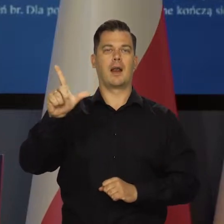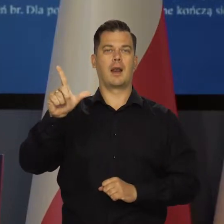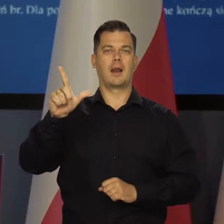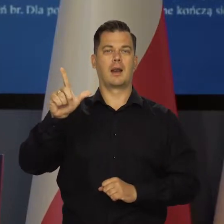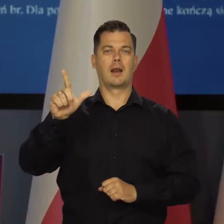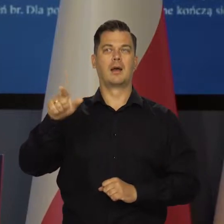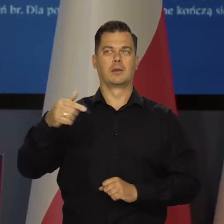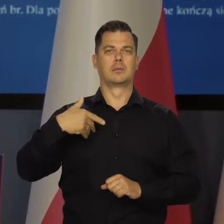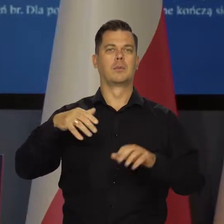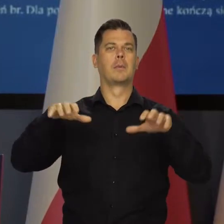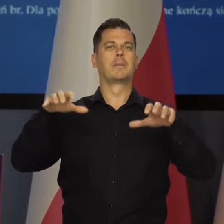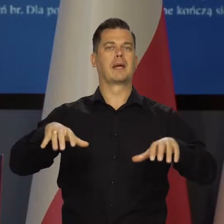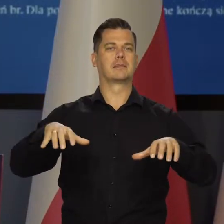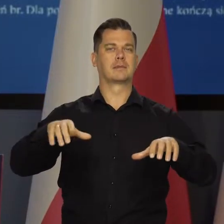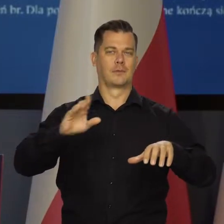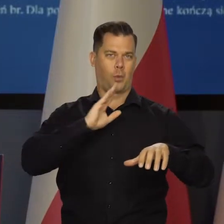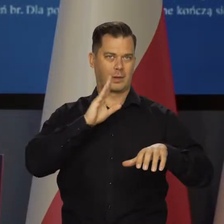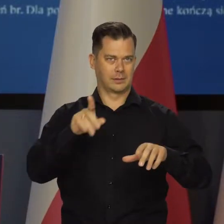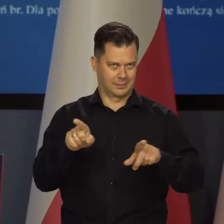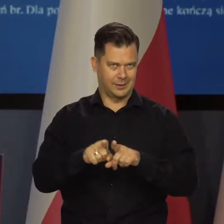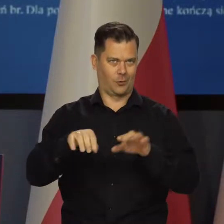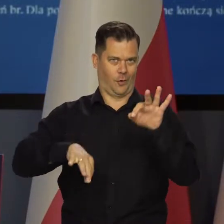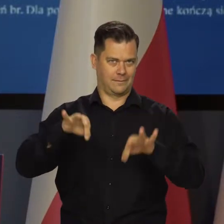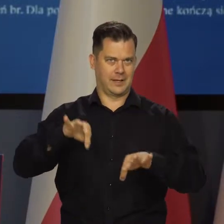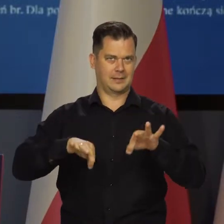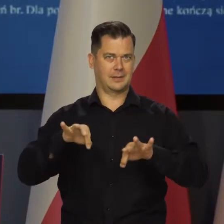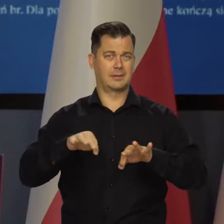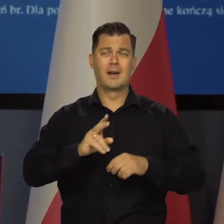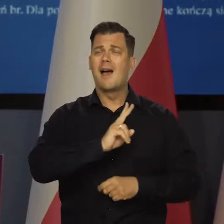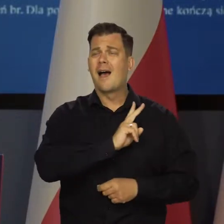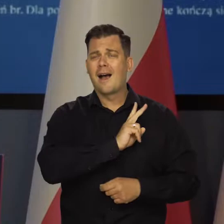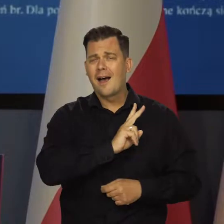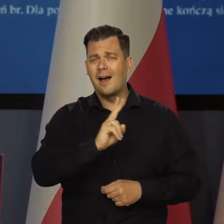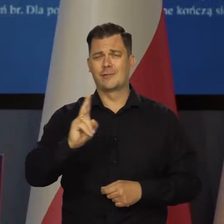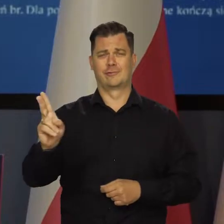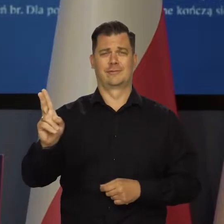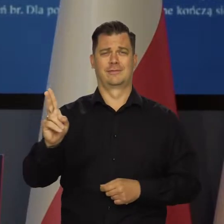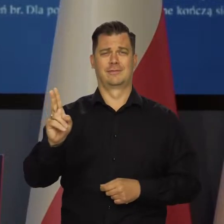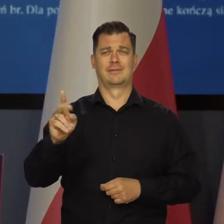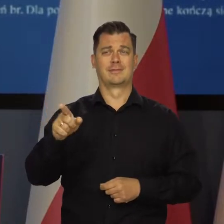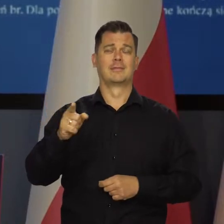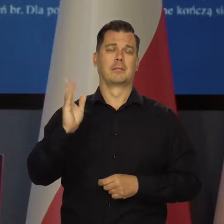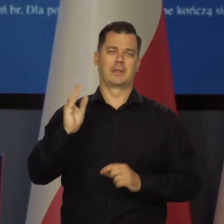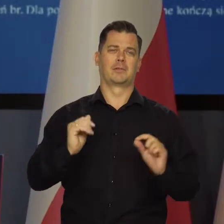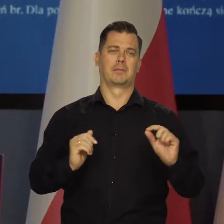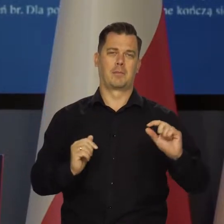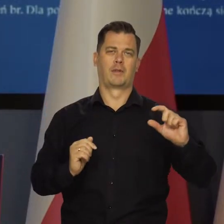prezesa gubernatora banku amerykańskiego. I wszędzie na pewno to w tym samym kierunku idzie,